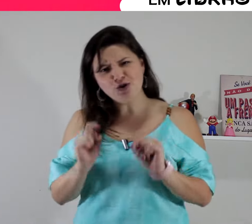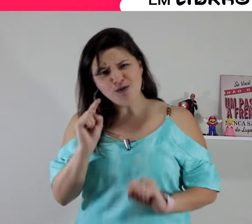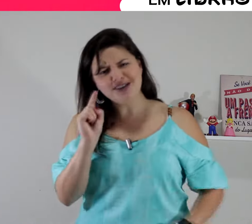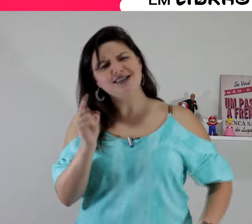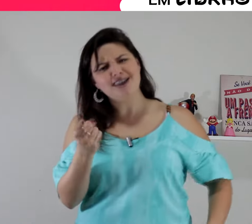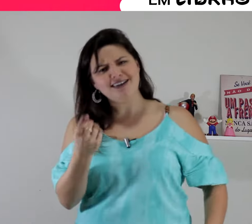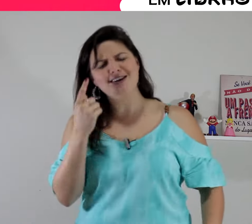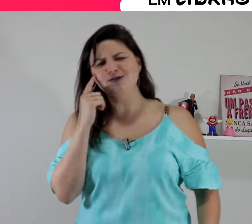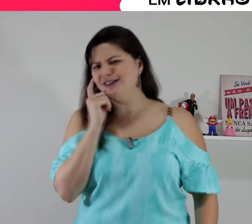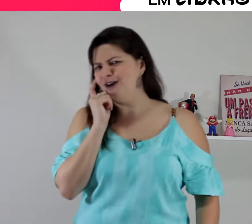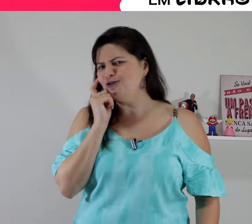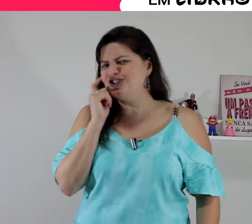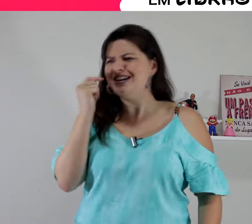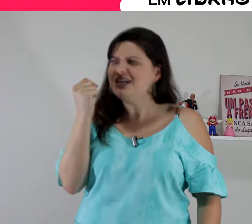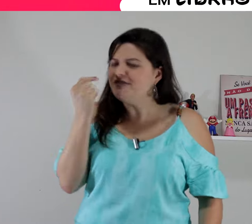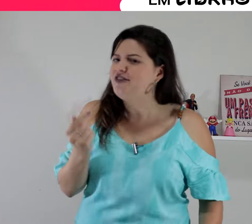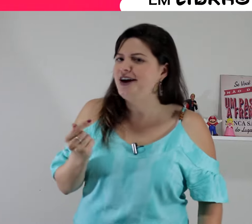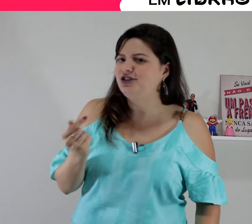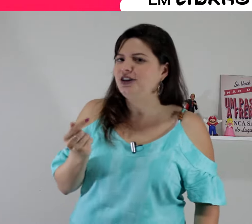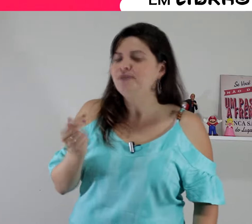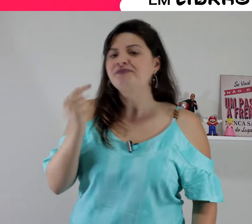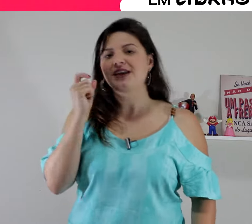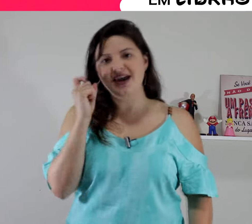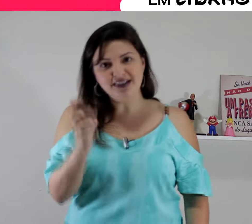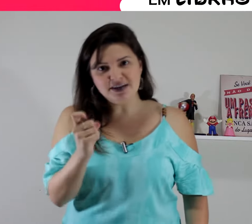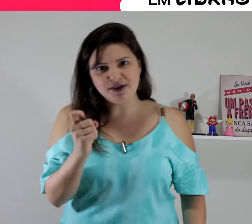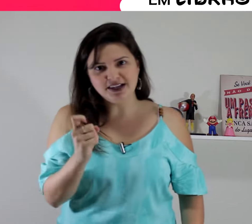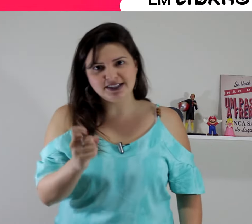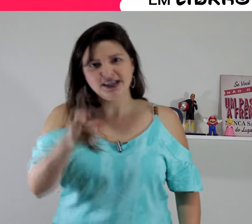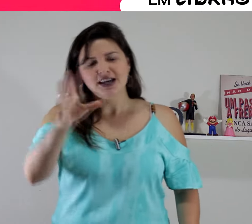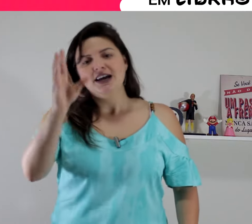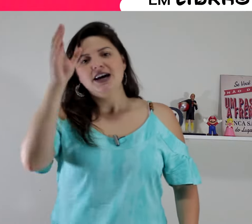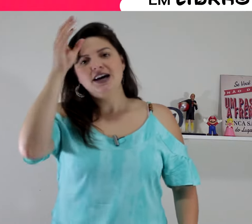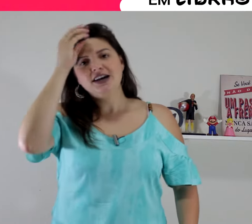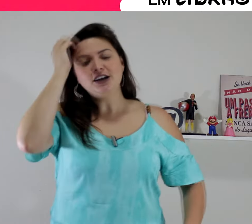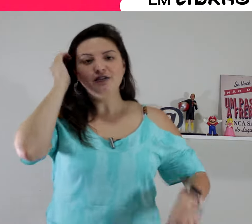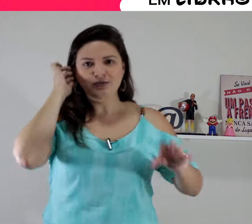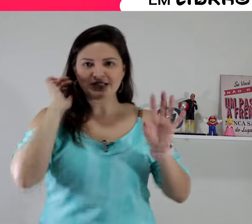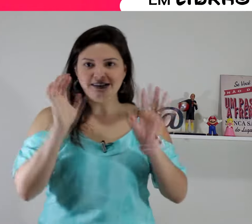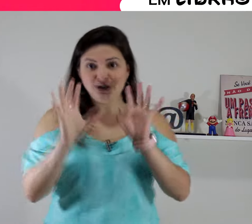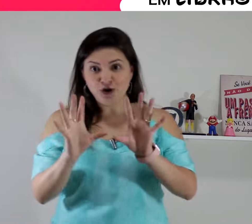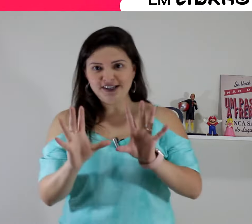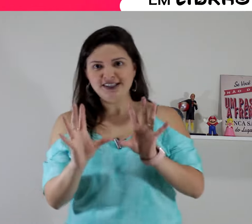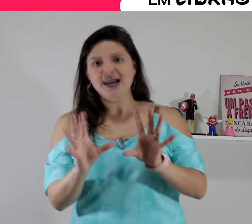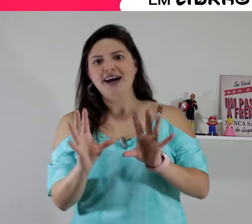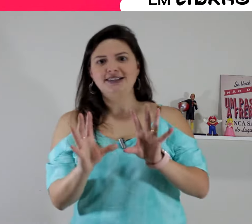como será o sinal de inveja em Libras? então vamos lá. Tem 2 sinais, tá? tem algumas variações